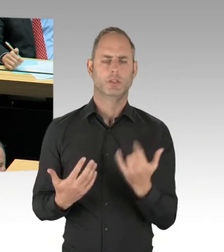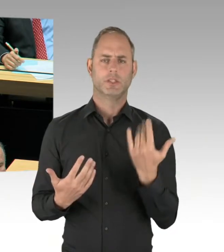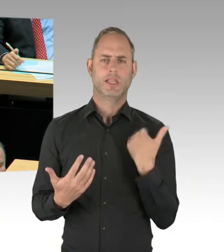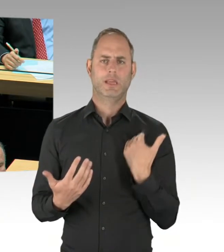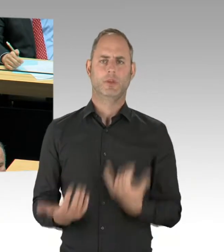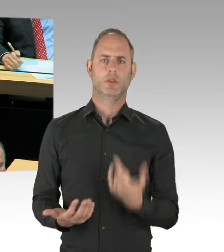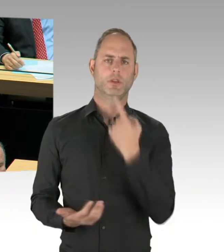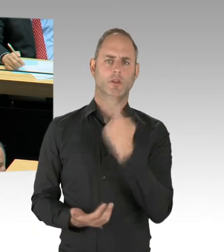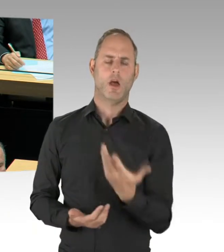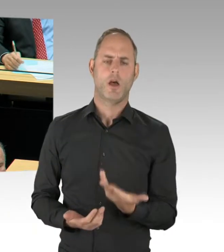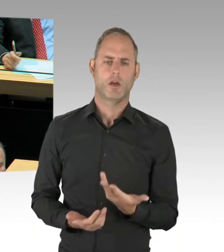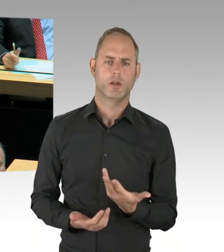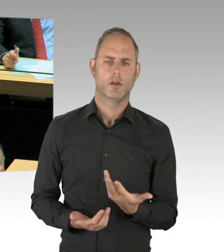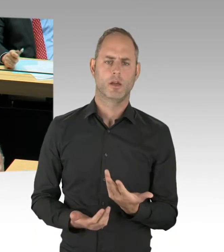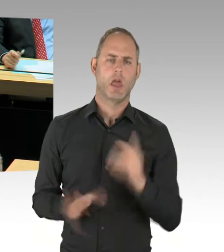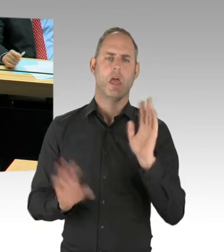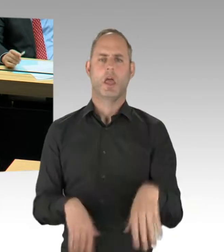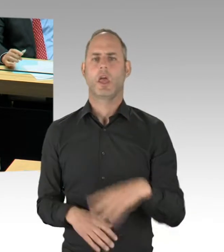und nicht die der vergangenen Plenarsitzung?